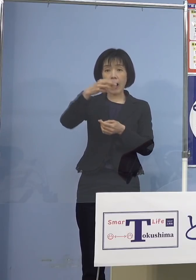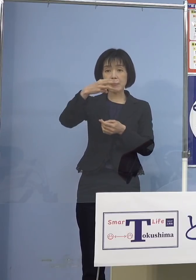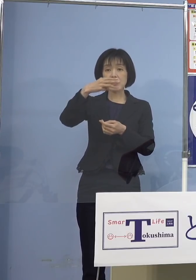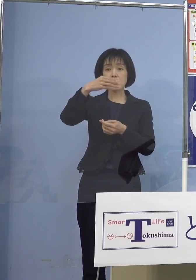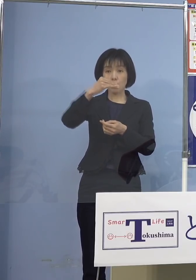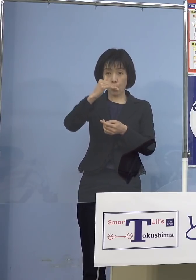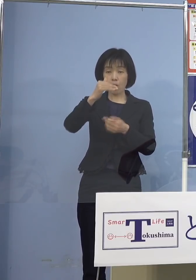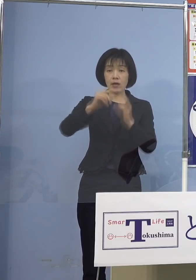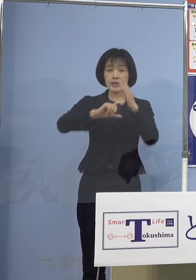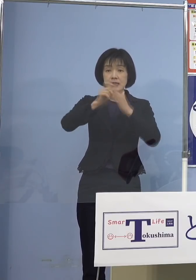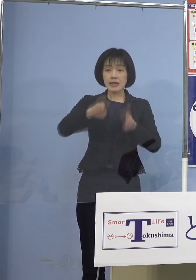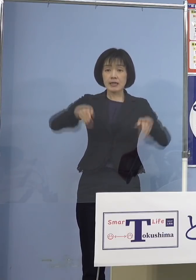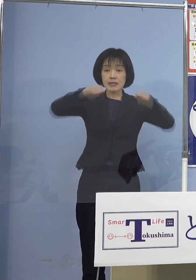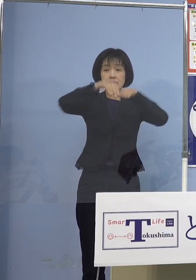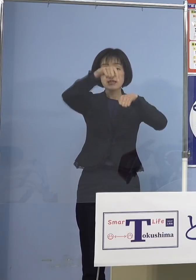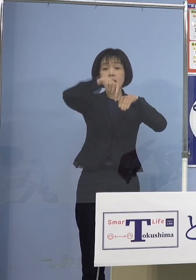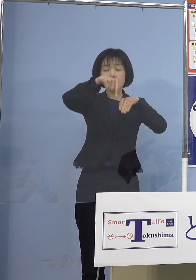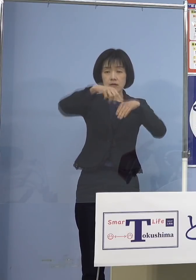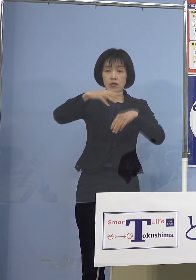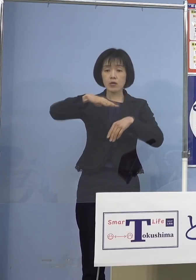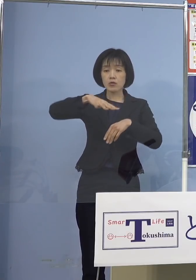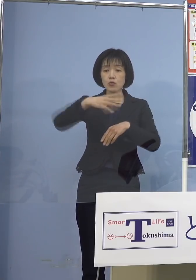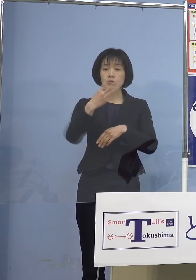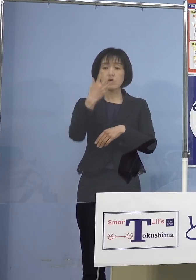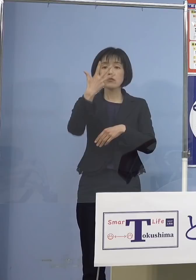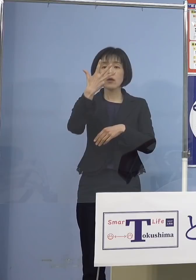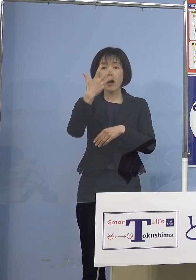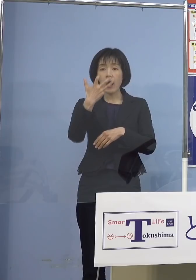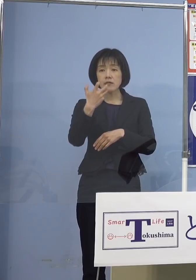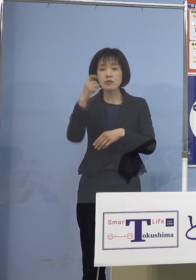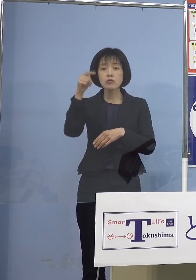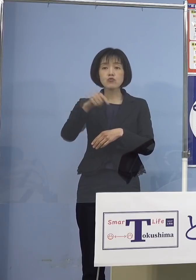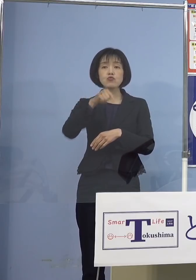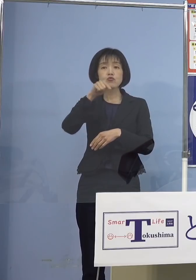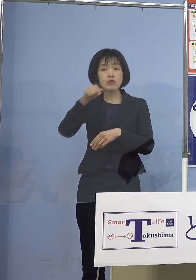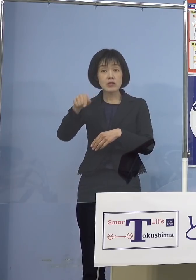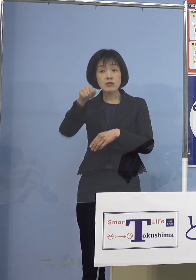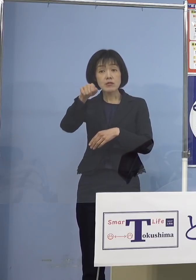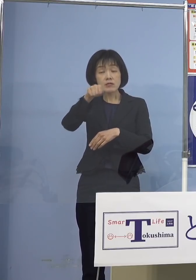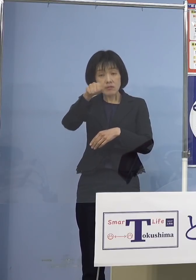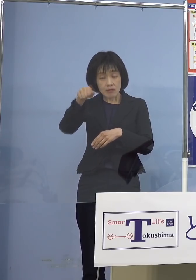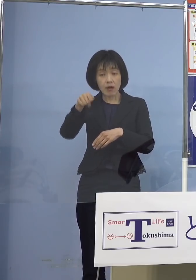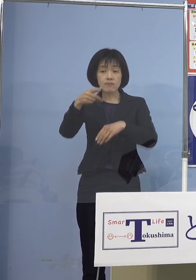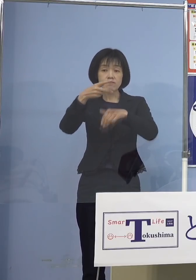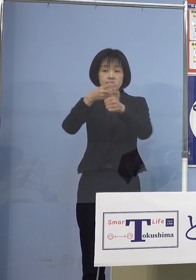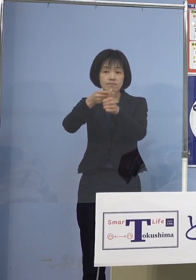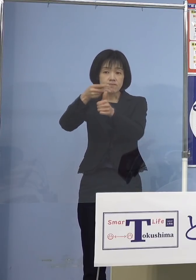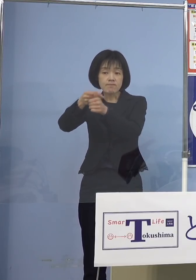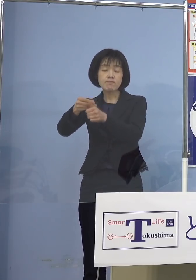480名の方が追加接種を受けられる ご予定となっております